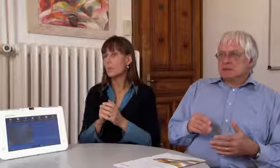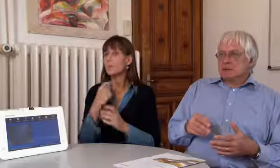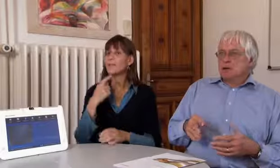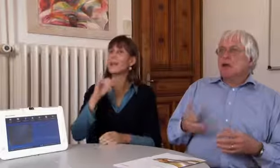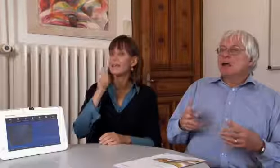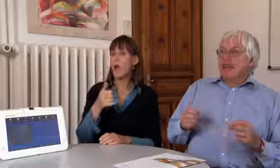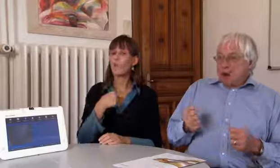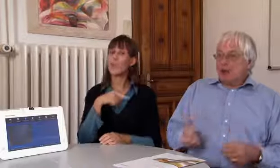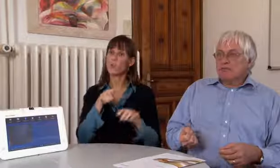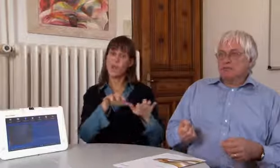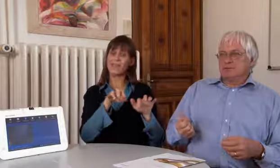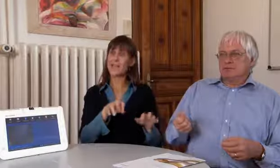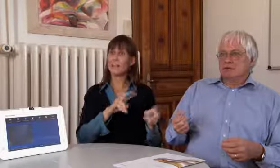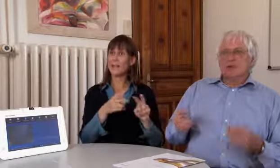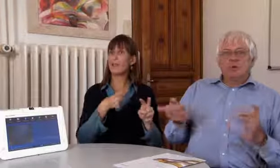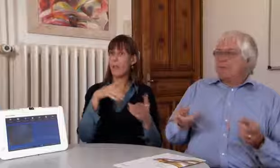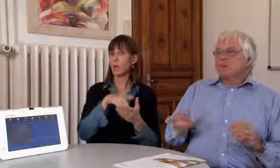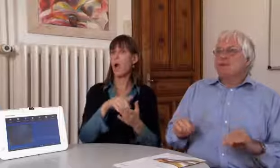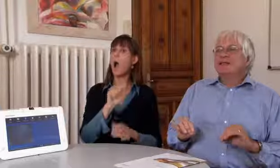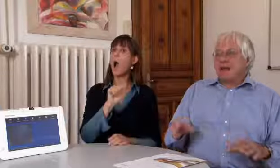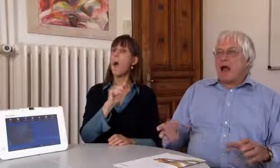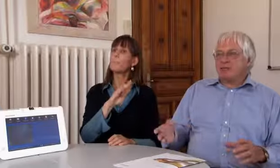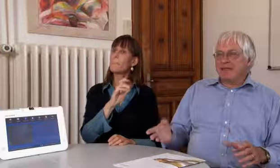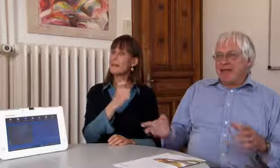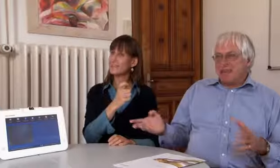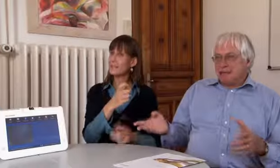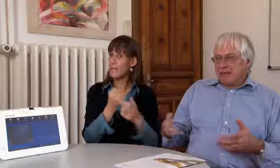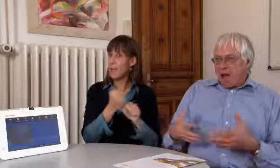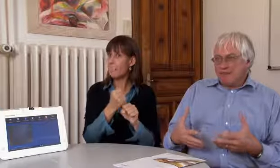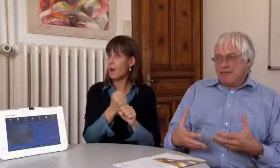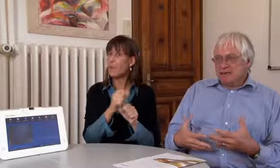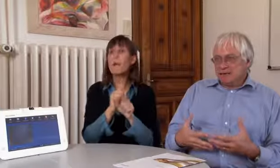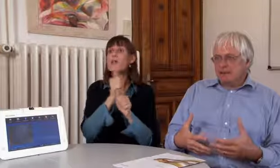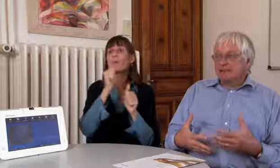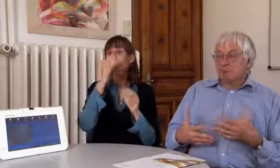Wir haben bereits für die Textvermittlung applex gemacht.